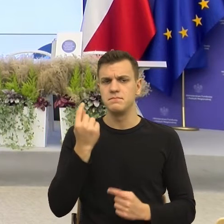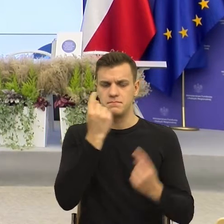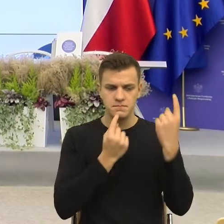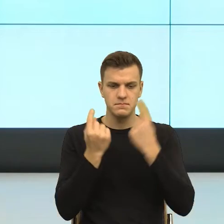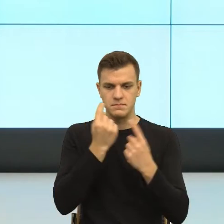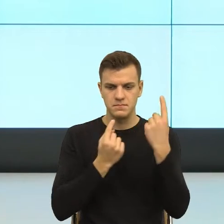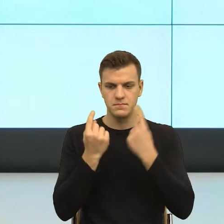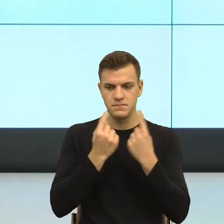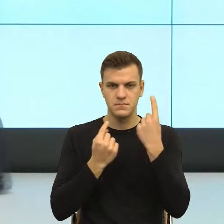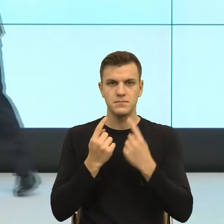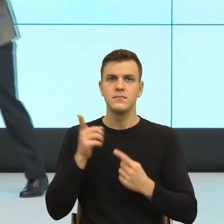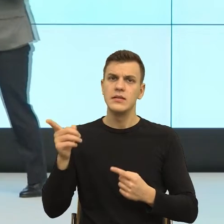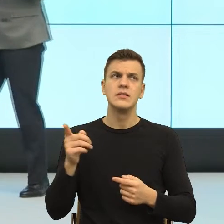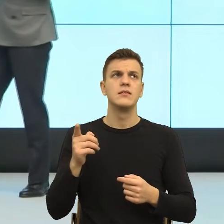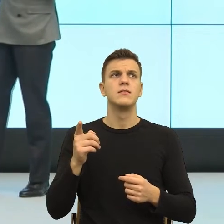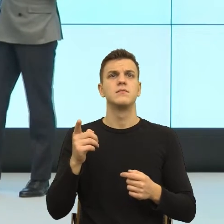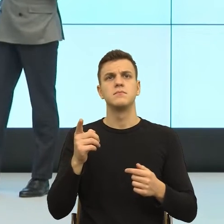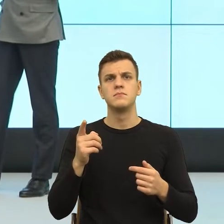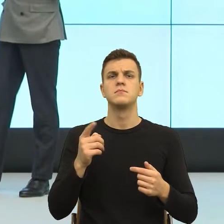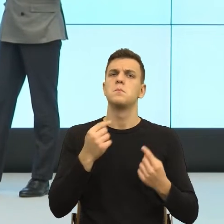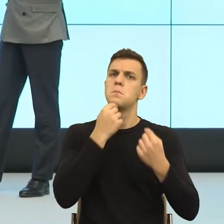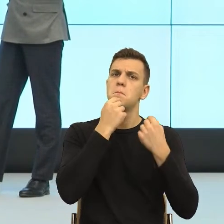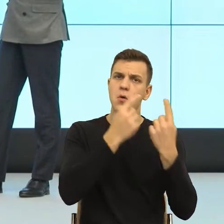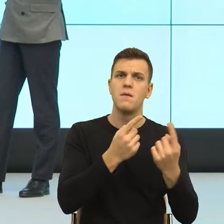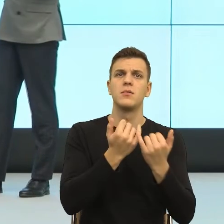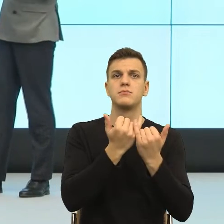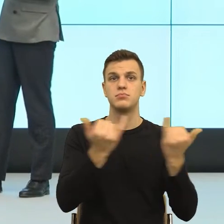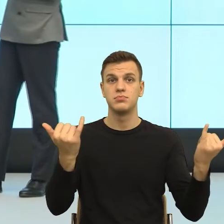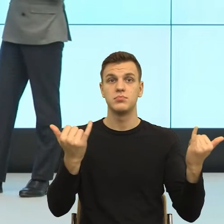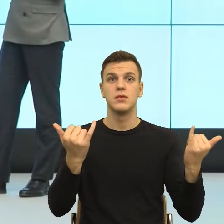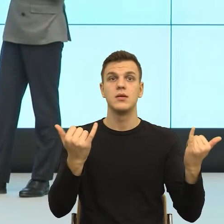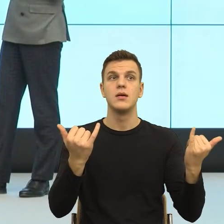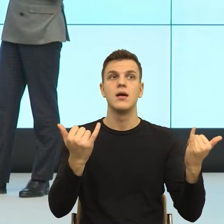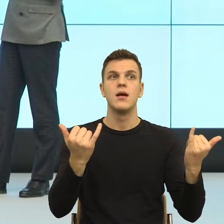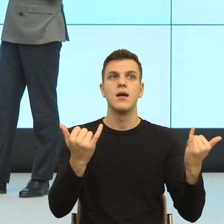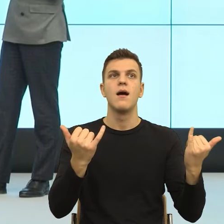o których mówiłaś jest to, że trzeba będzie więcej uwagi poświęcić pismom. Na początku.